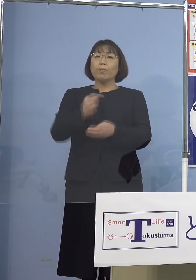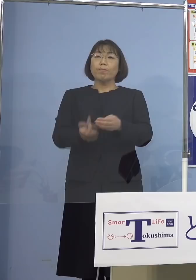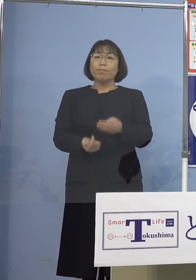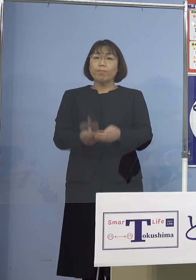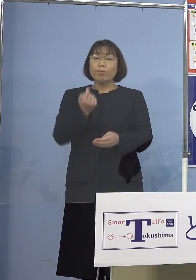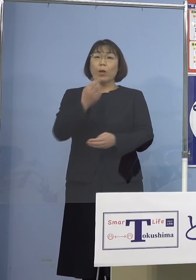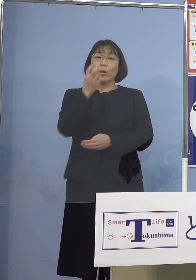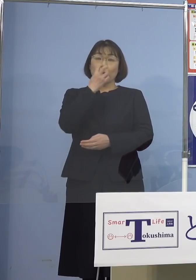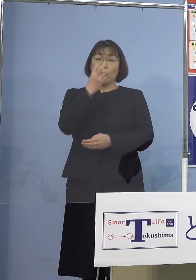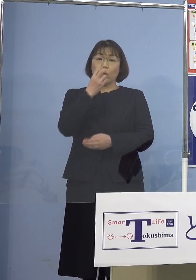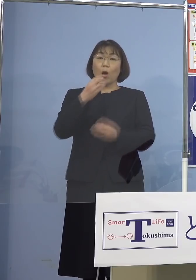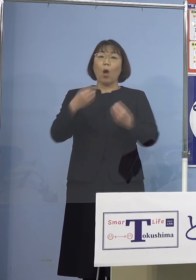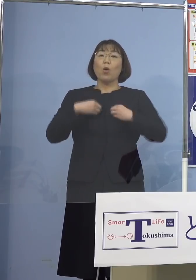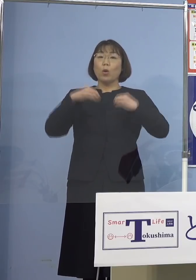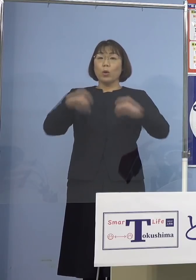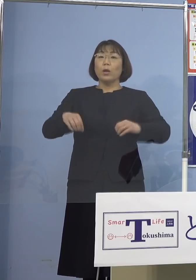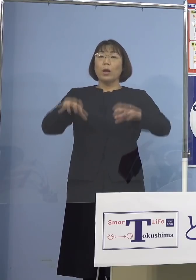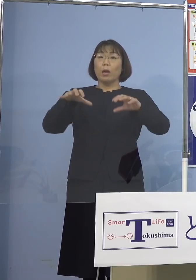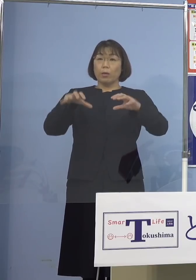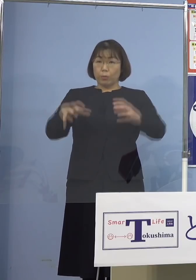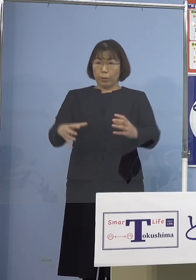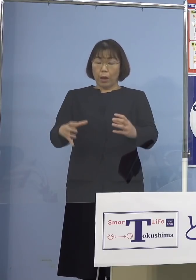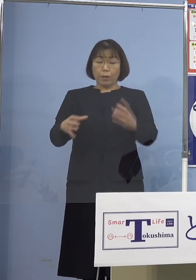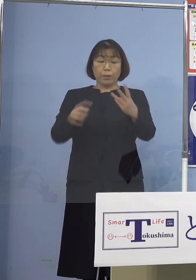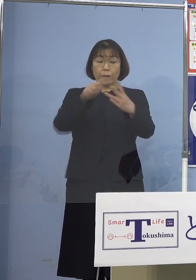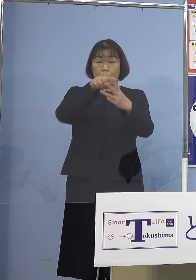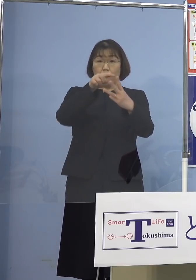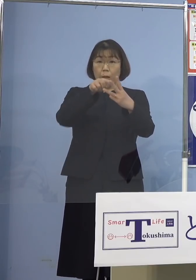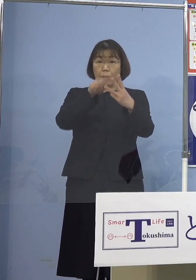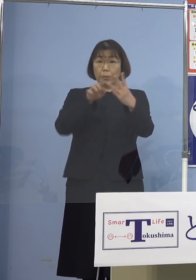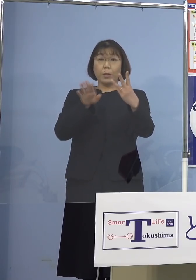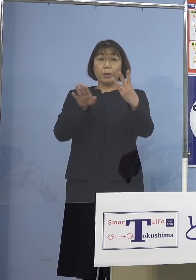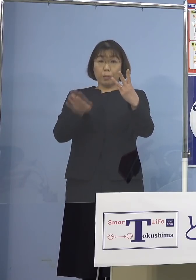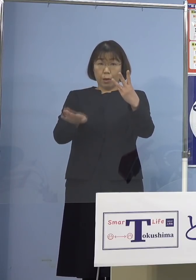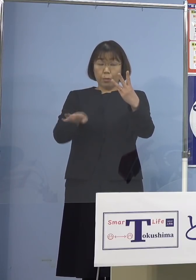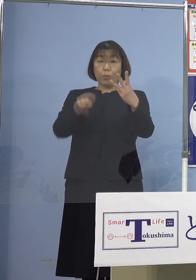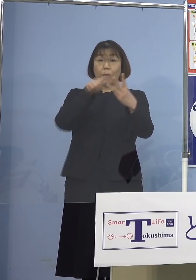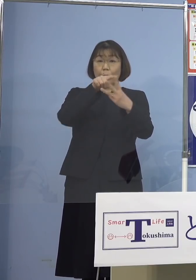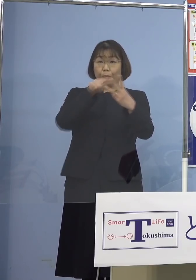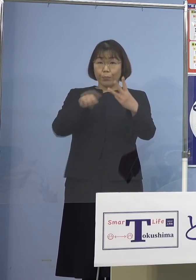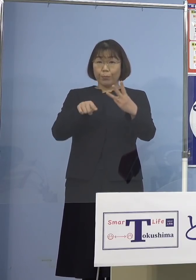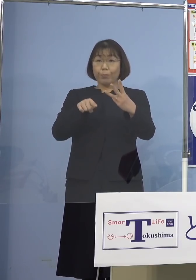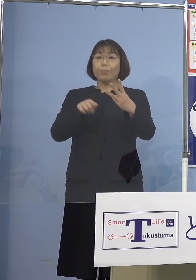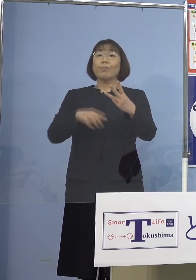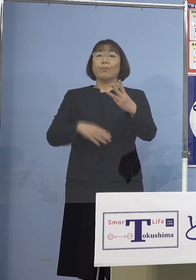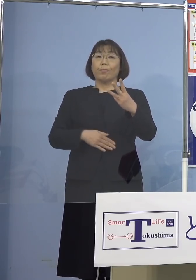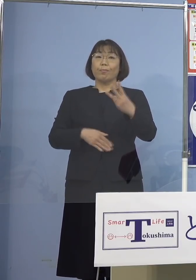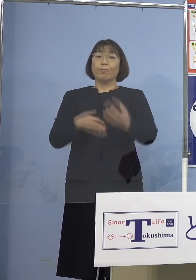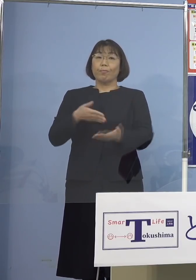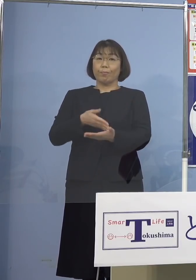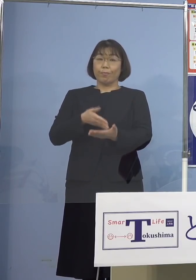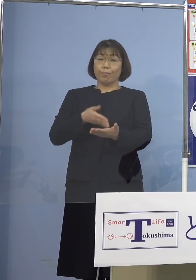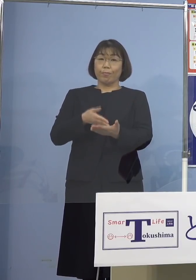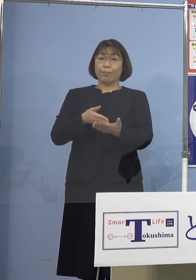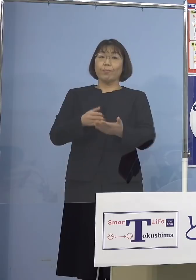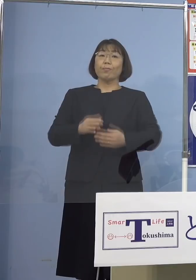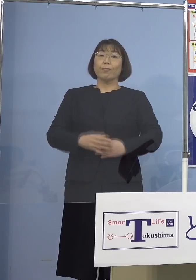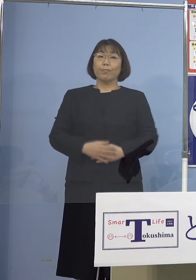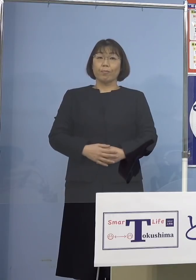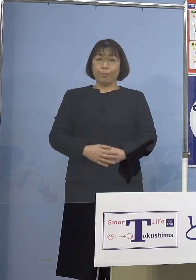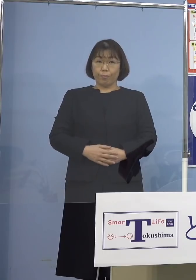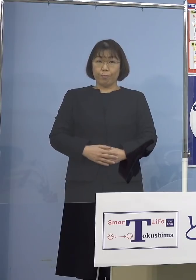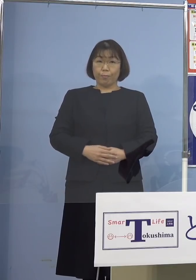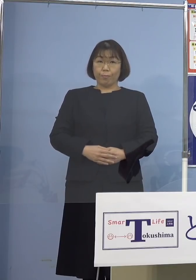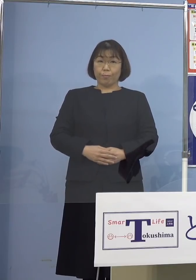3つのクラスターにつきまして ご説明させていただきたいと思います